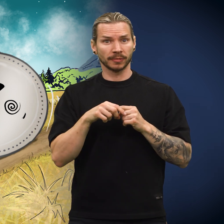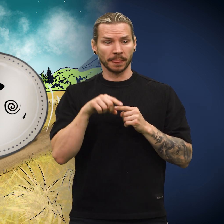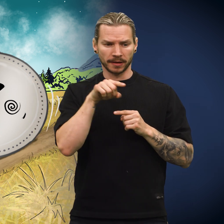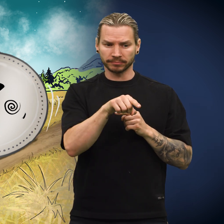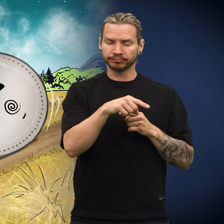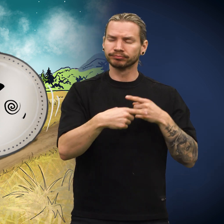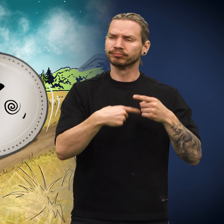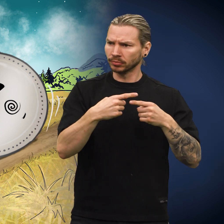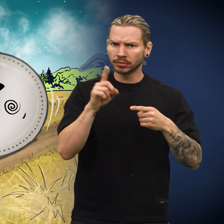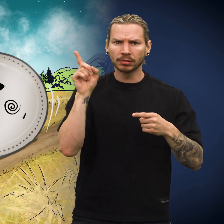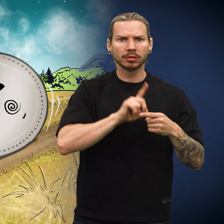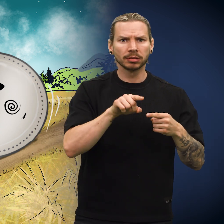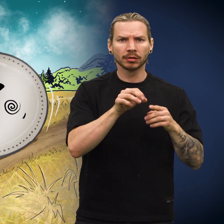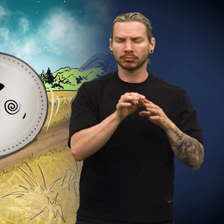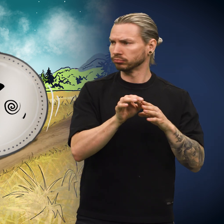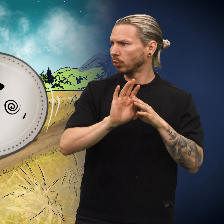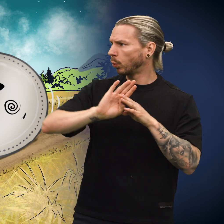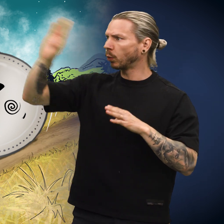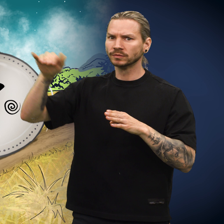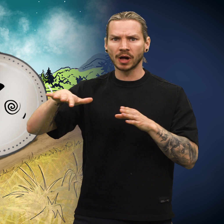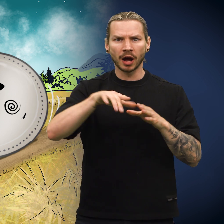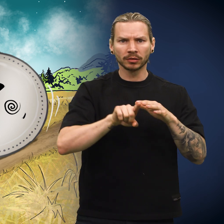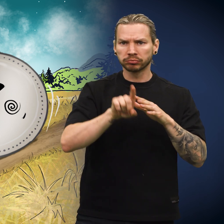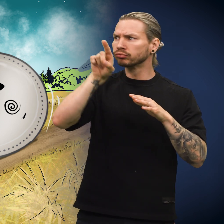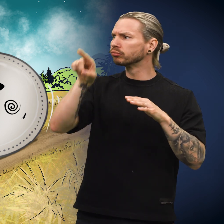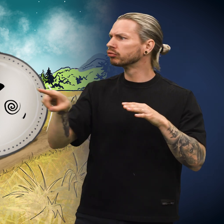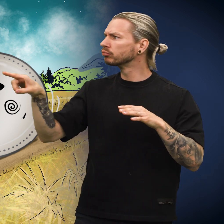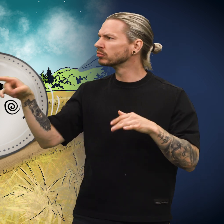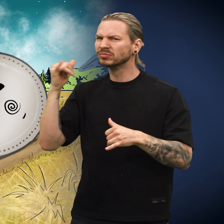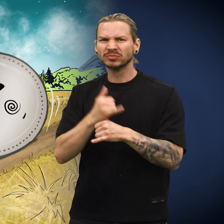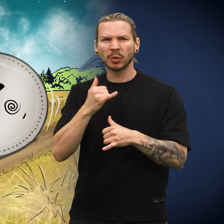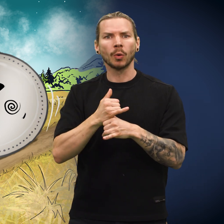Plutselig var den på vei ut av landet! Hvordan gikk det seg til?